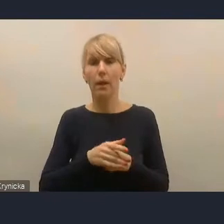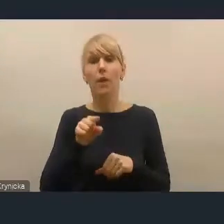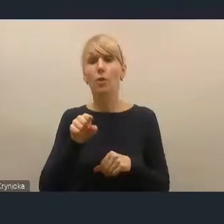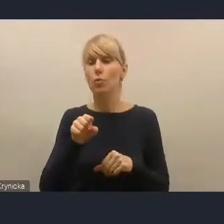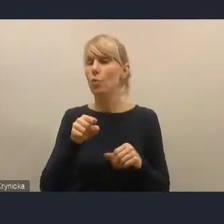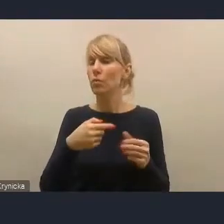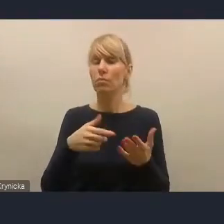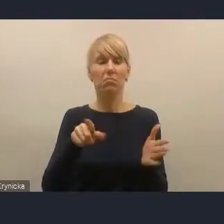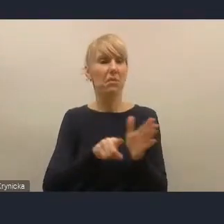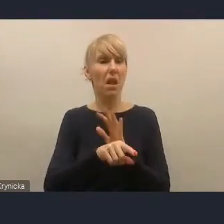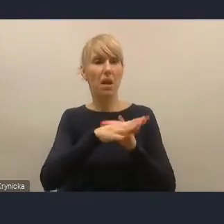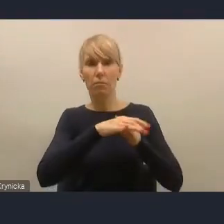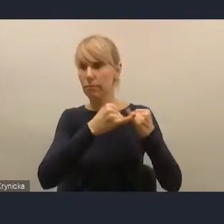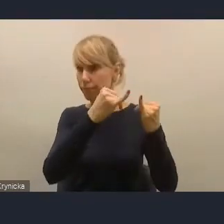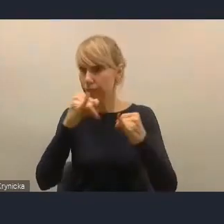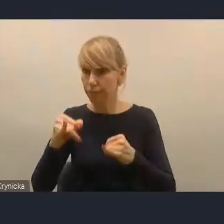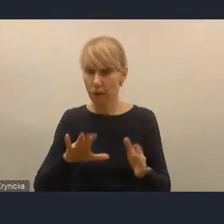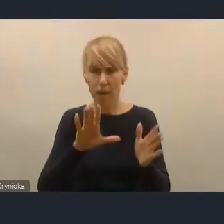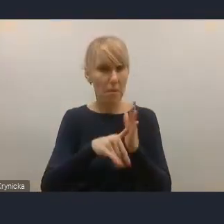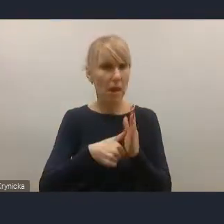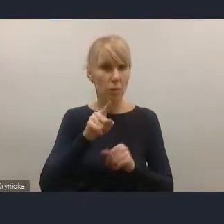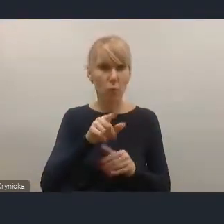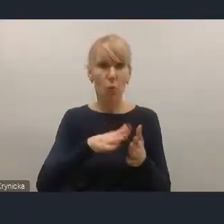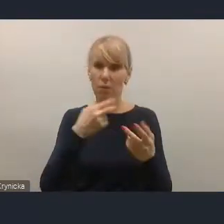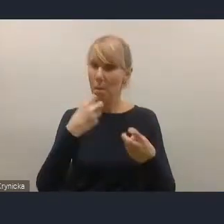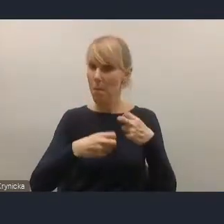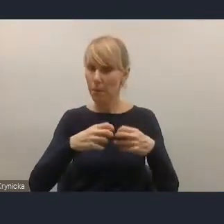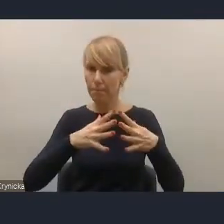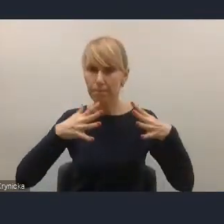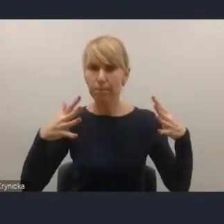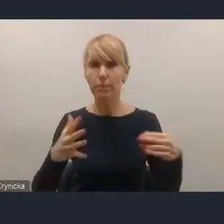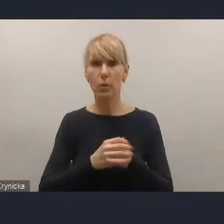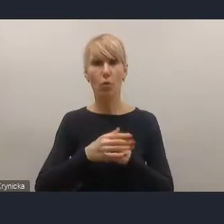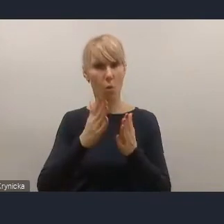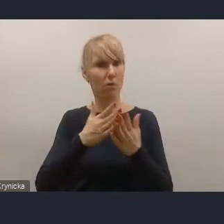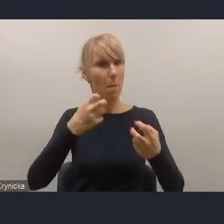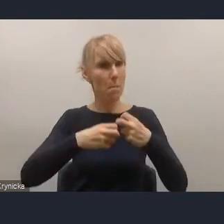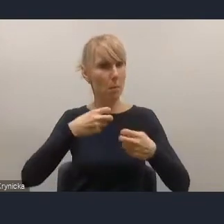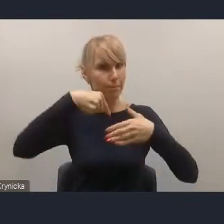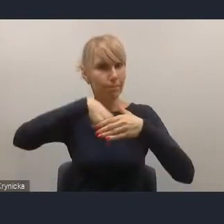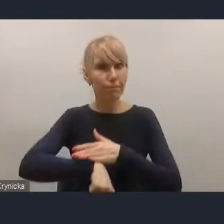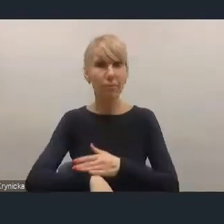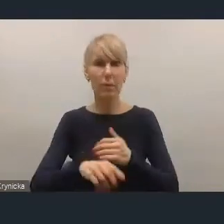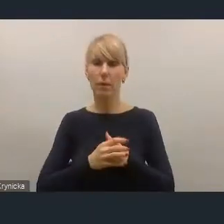i to problem, który się pogłębia. Bardzo wyraźnie widać w miastach, które zmieniają swoją funkcję,